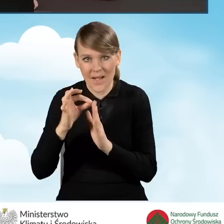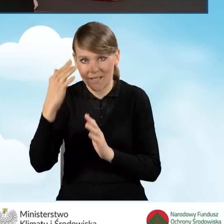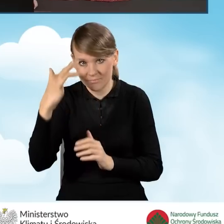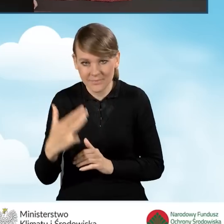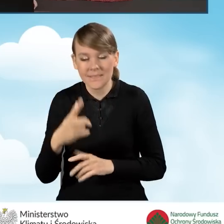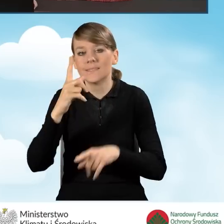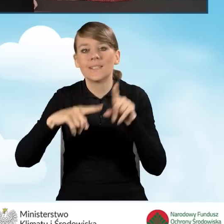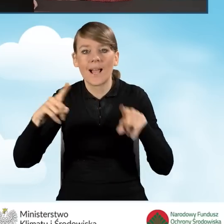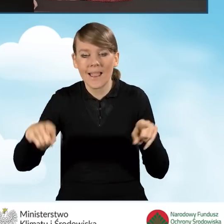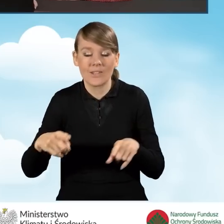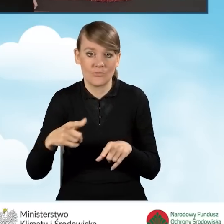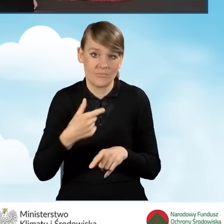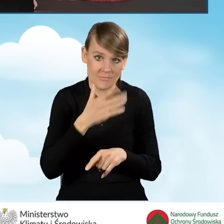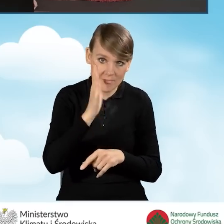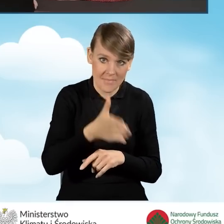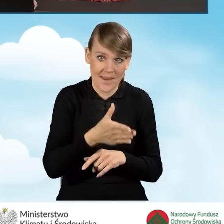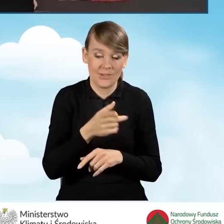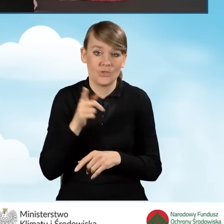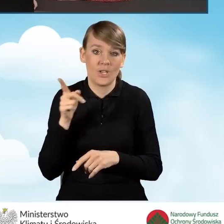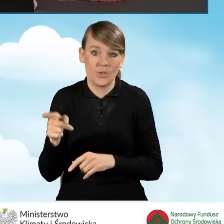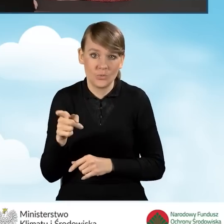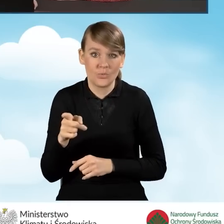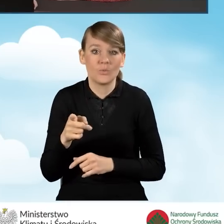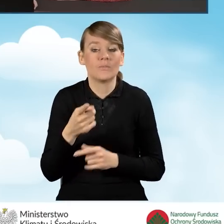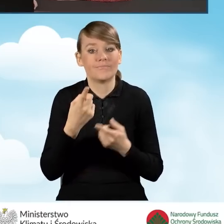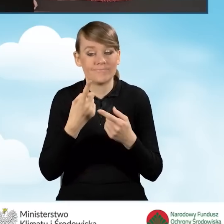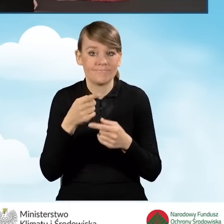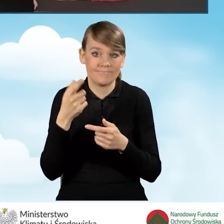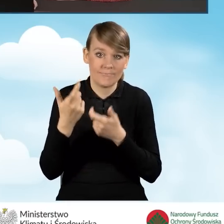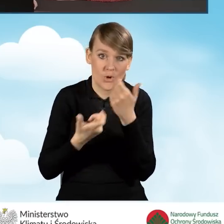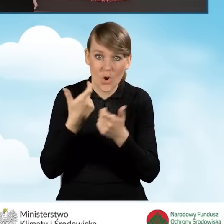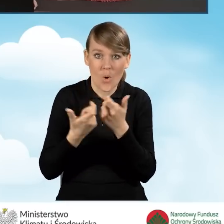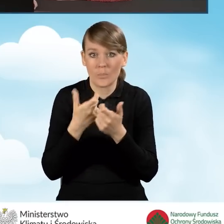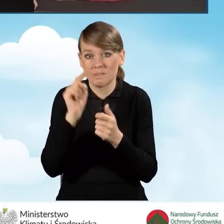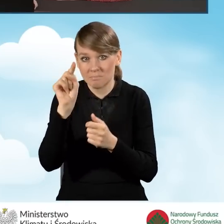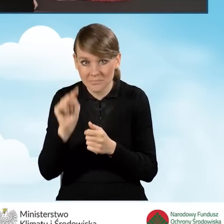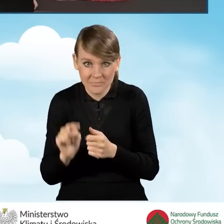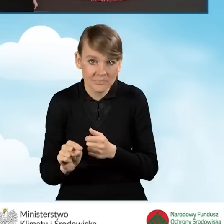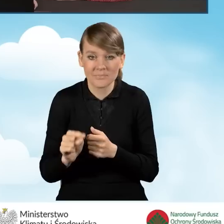które w zależności od tego, czy będziemy realizować to przedsięwzięcie w takim bądź innym zakresie, mogą być zaznaczone.